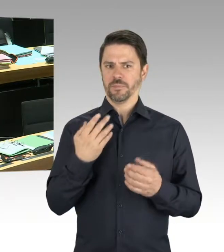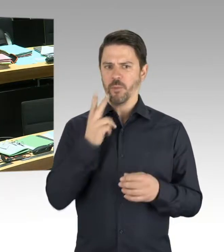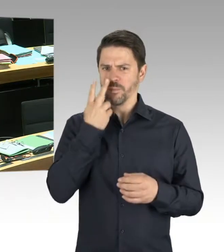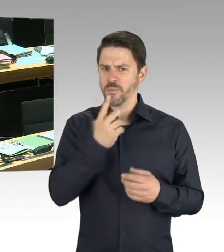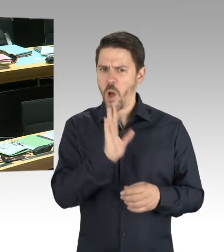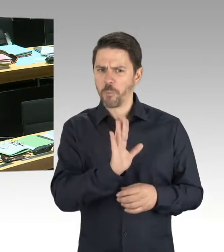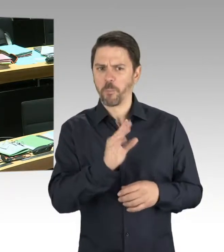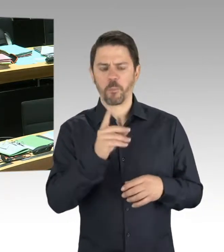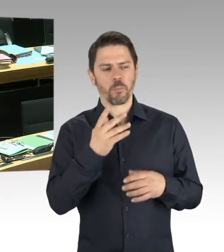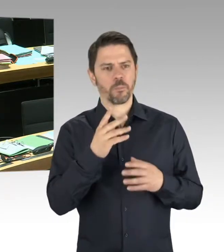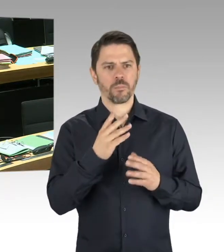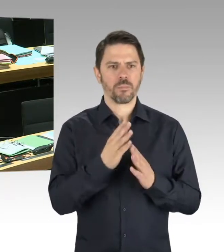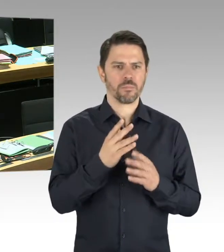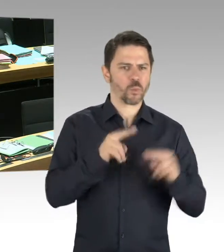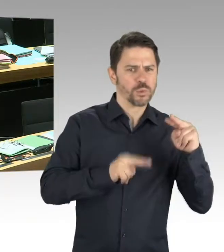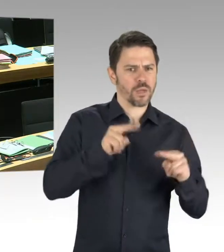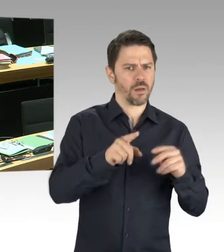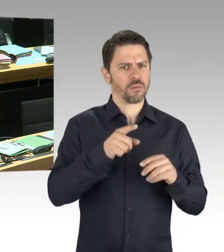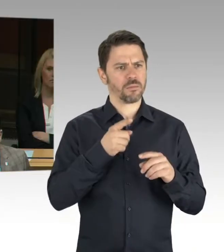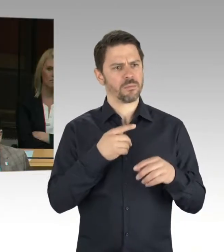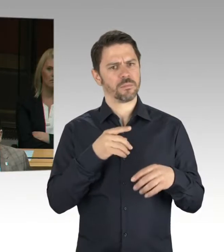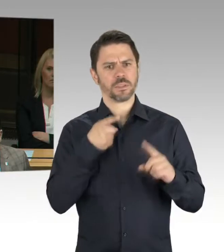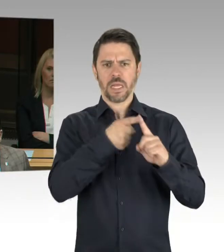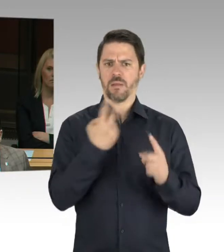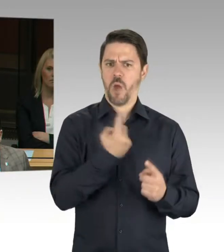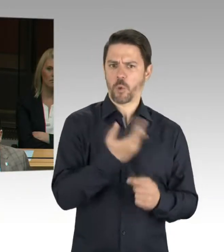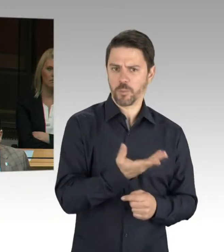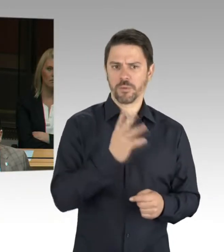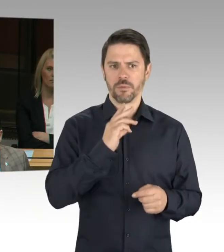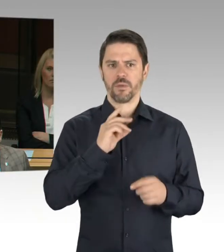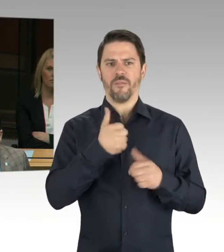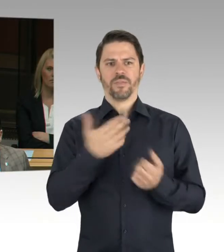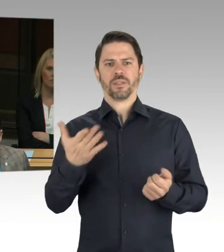Dafür brauchen wir eine ordentliche, fundierte Grundlage. (Präsidium) Dann kommen wir jetzt